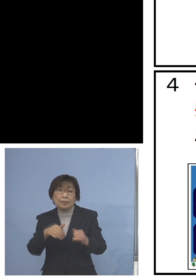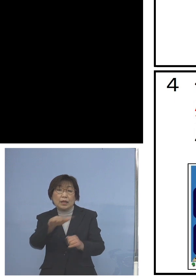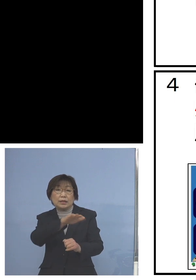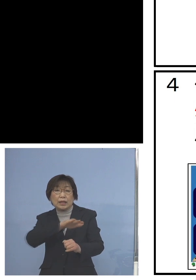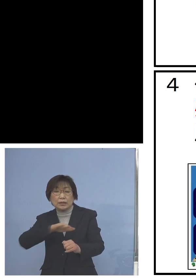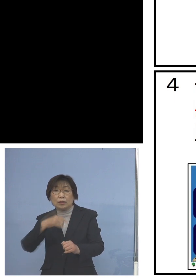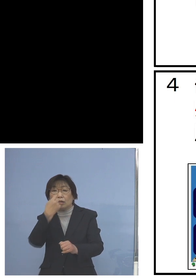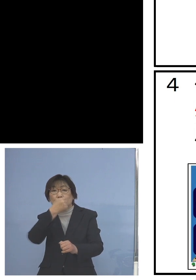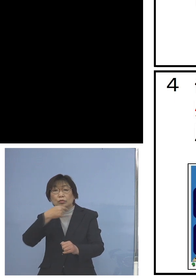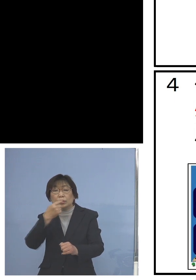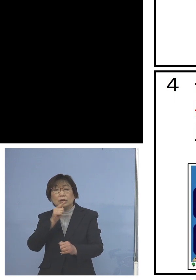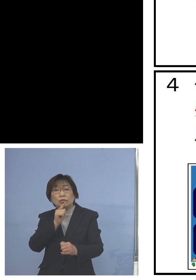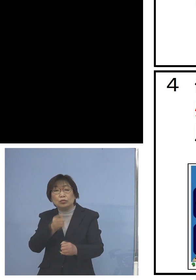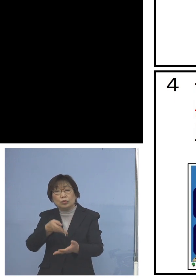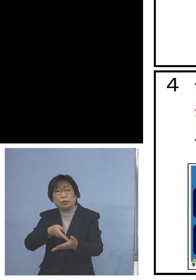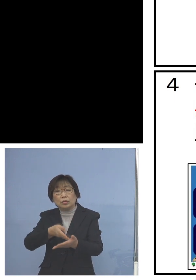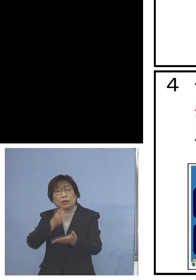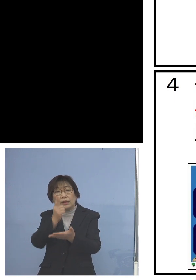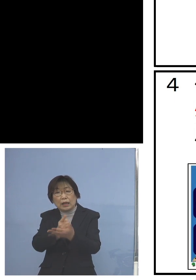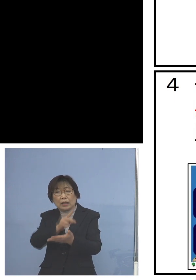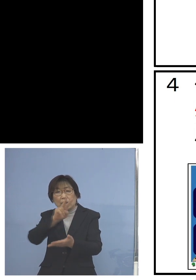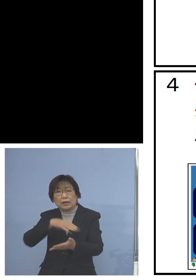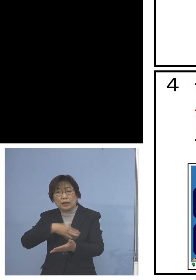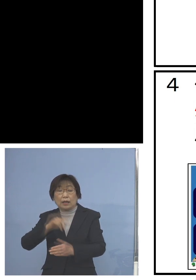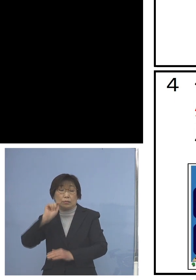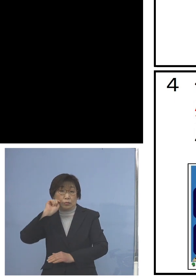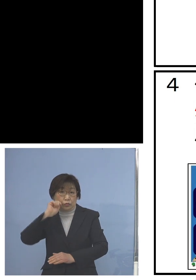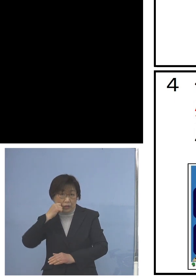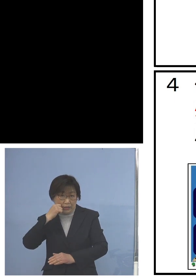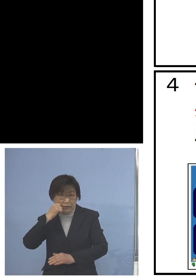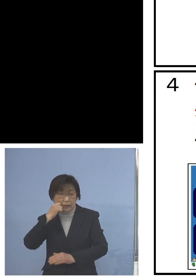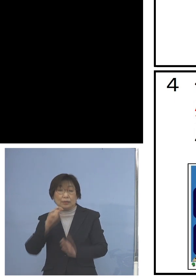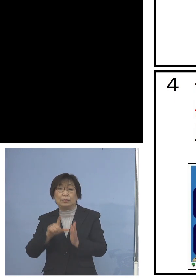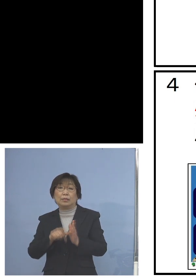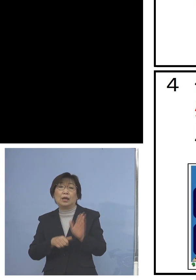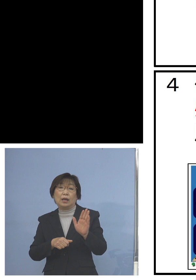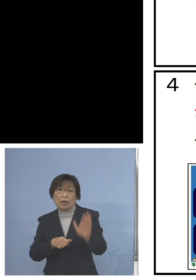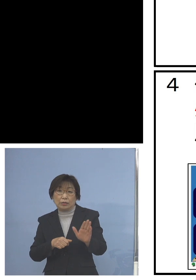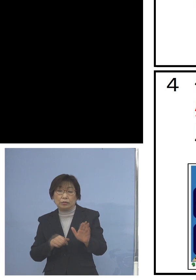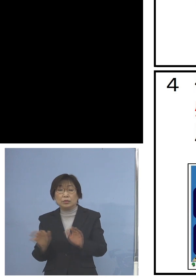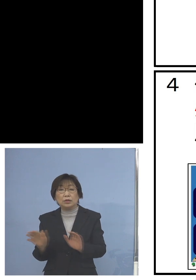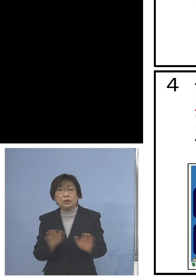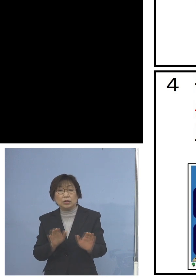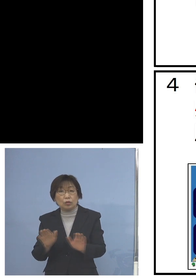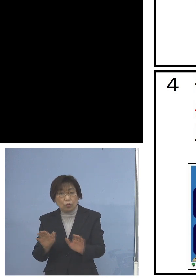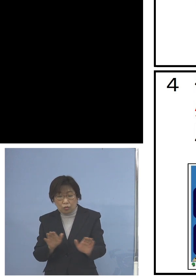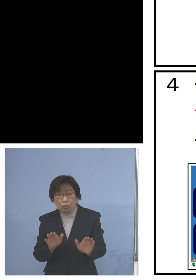少しご理解いただけないのではないか 児童の皆さん方にも分かりやすい形で